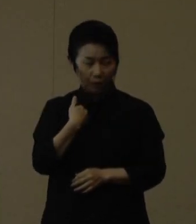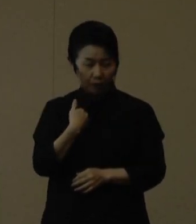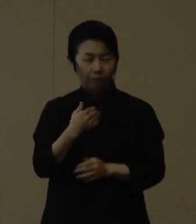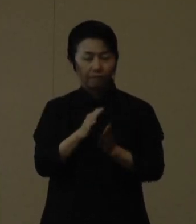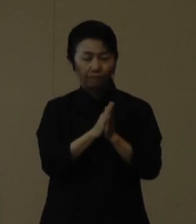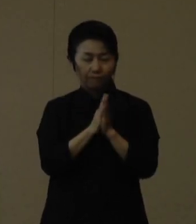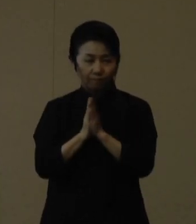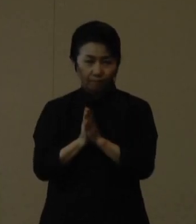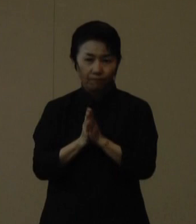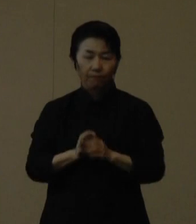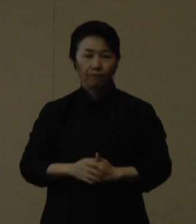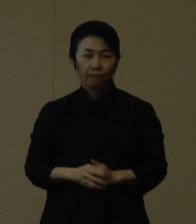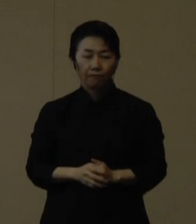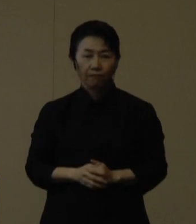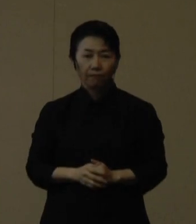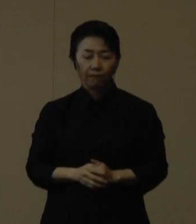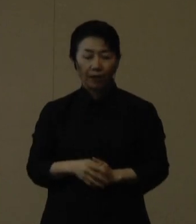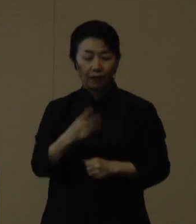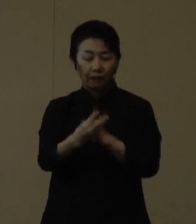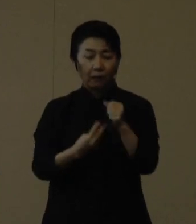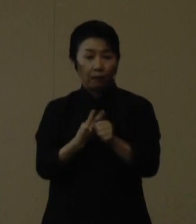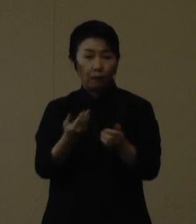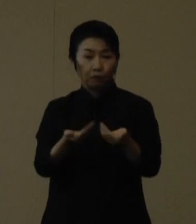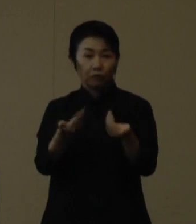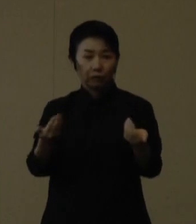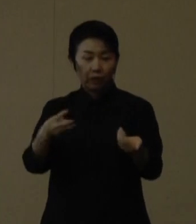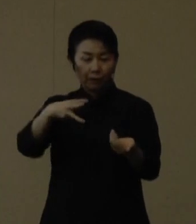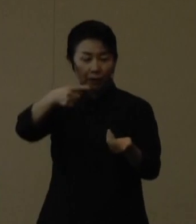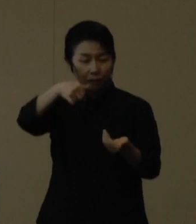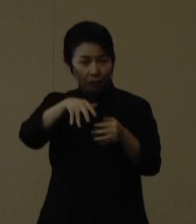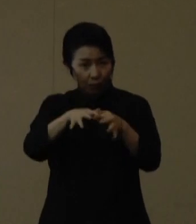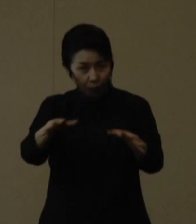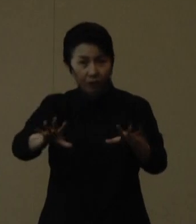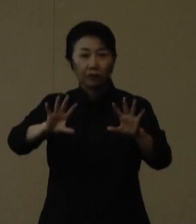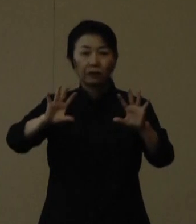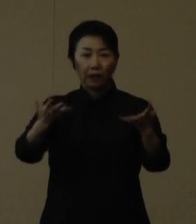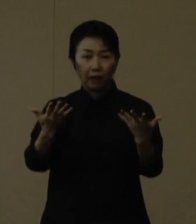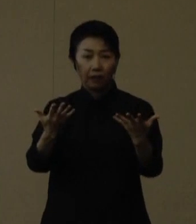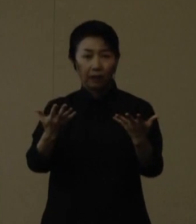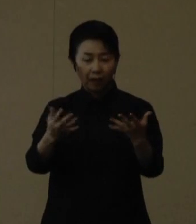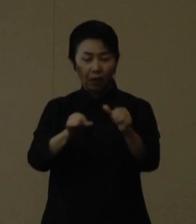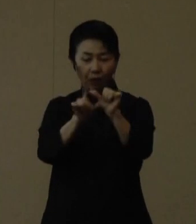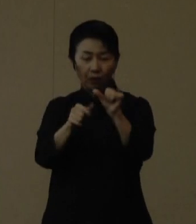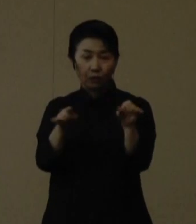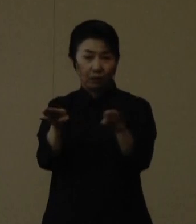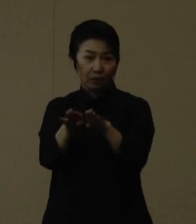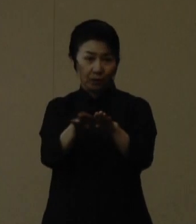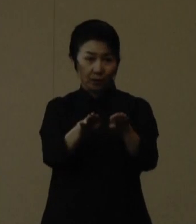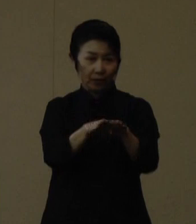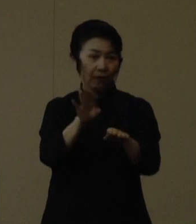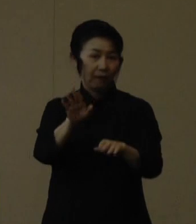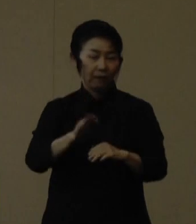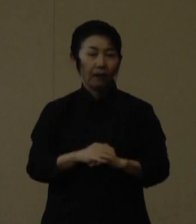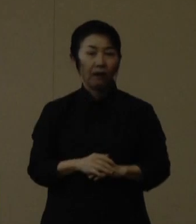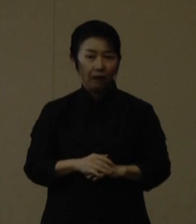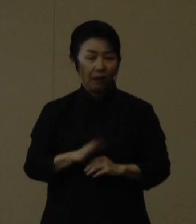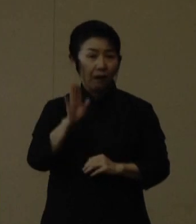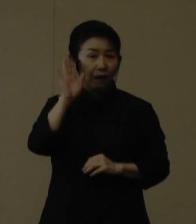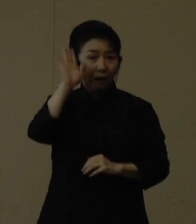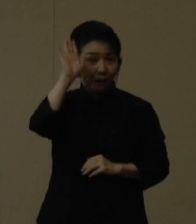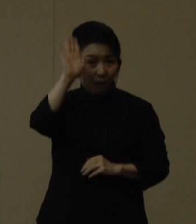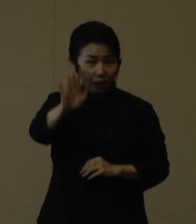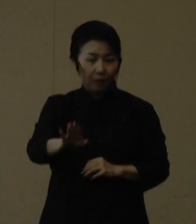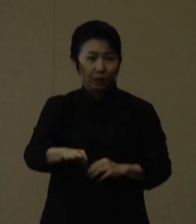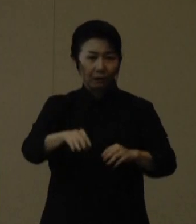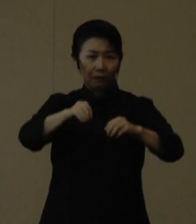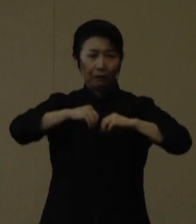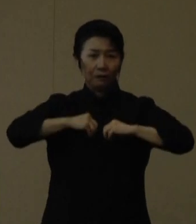３年振りにまん延防止等重点措置等のないゴールデンウィークを過ごしたあと、感染者数 が高止まりする中において